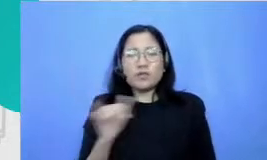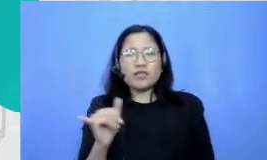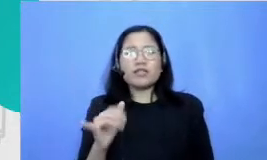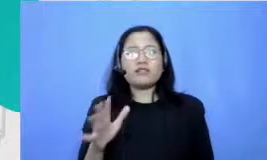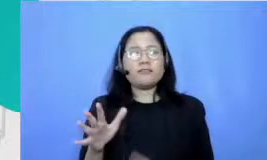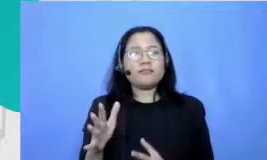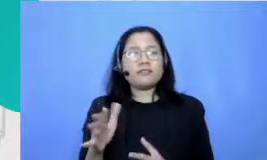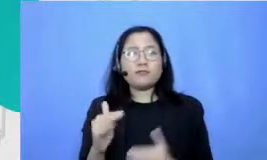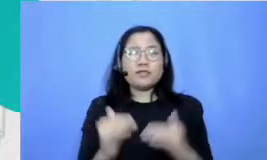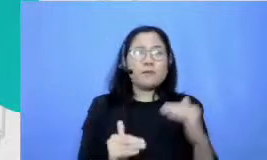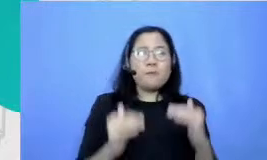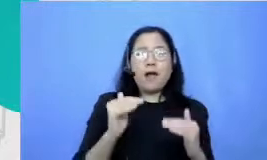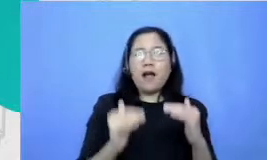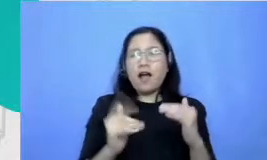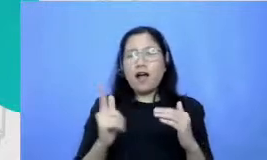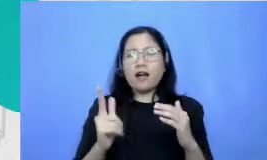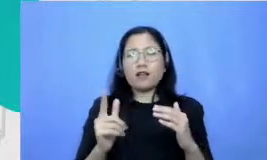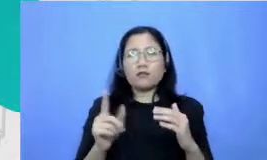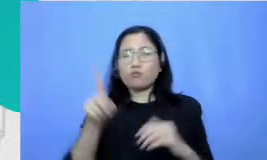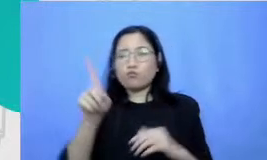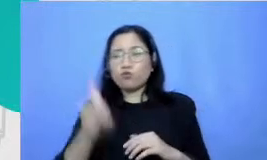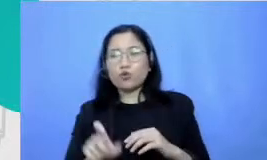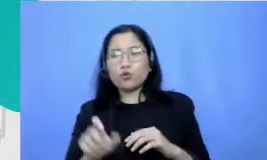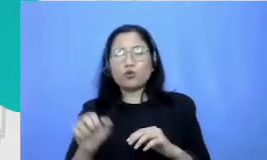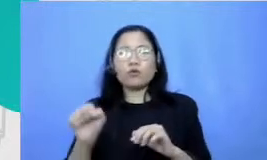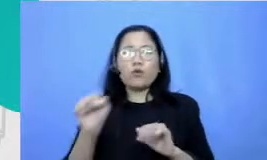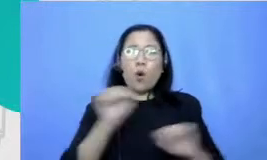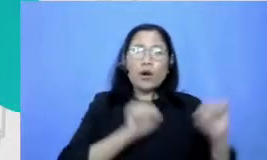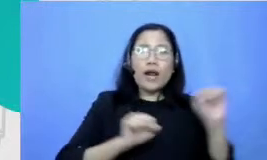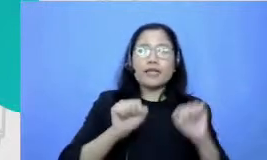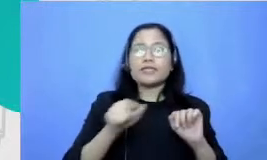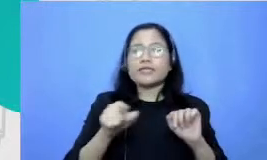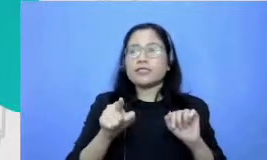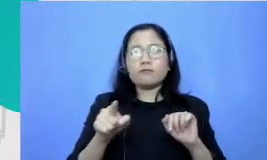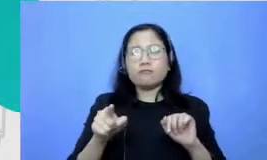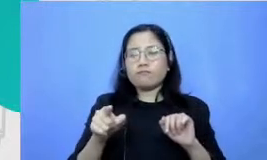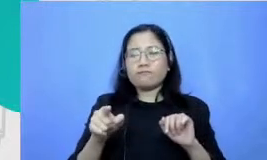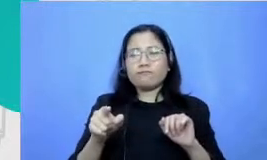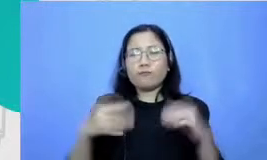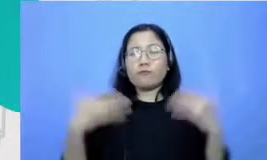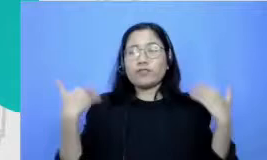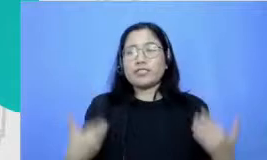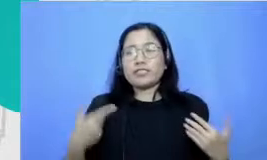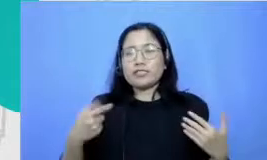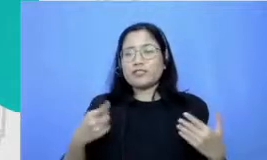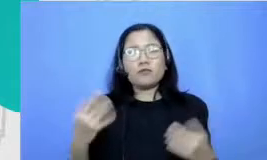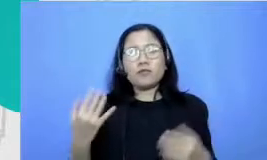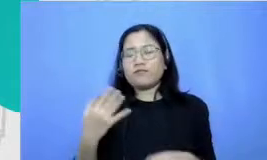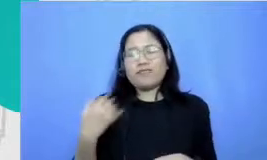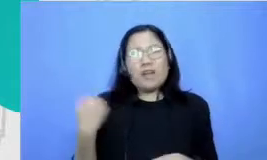Parah jadi hal-hal yang membutuhkan apa namanya fisik tapi selalu lemah gitu tapi ya karena SKJ